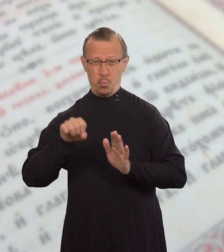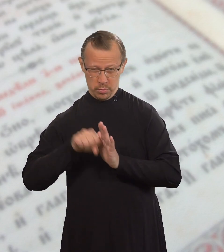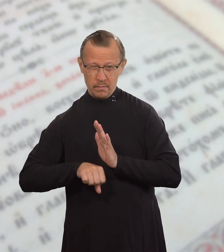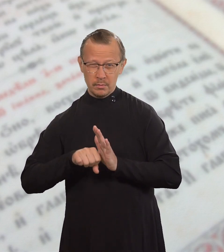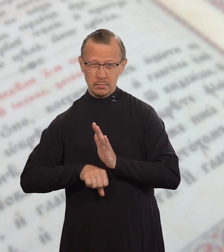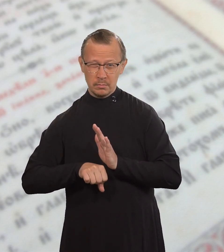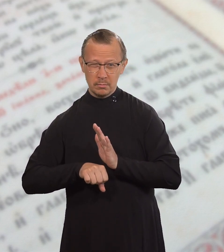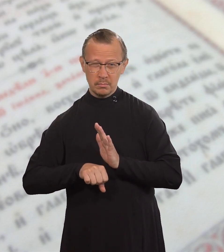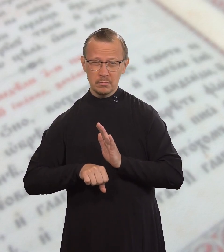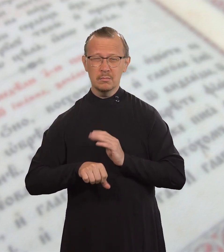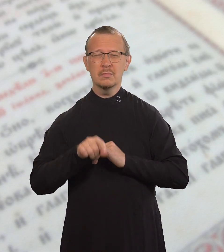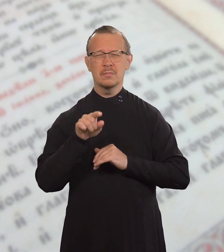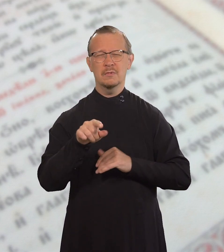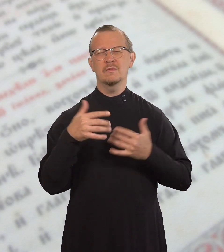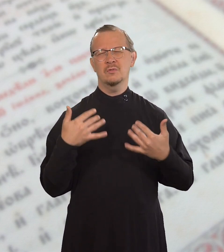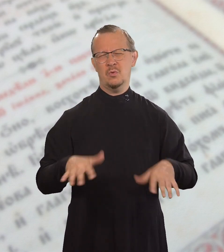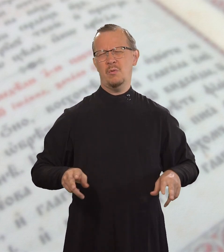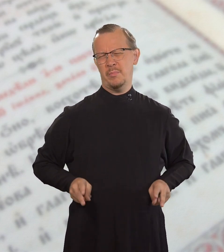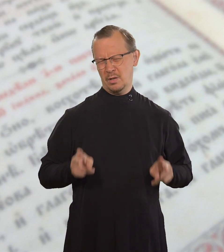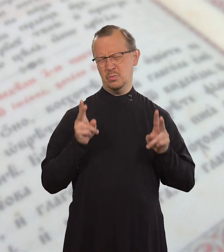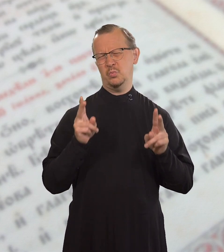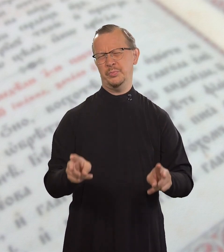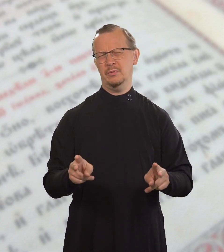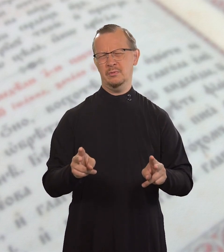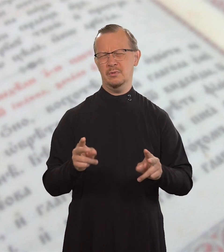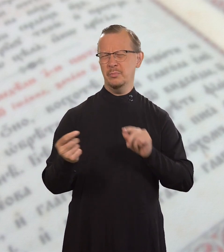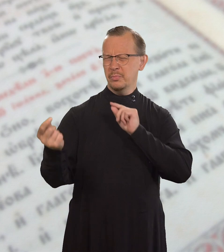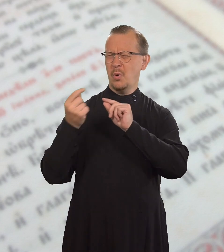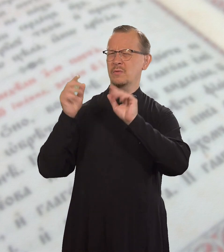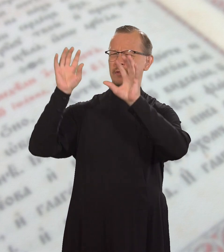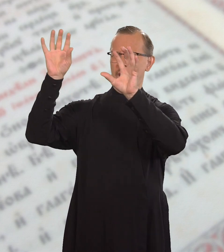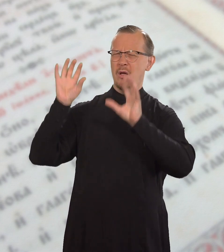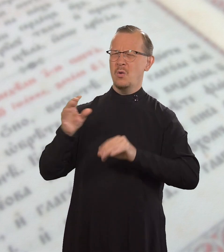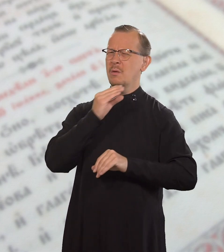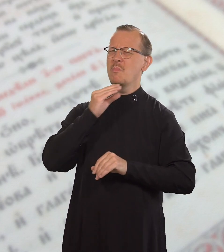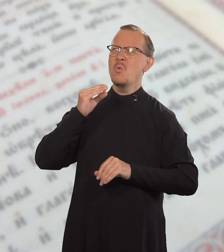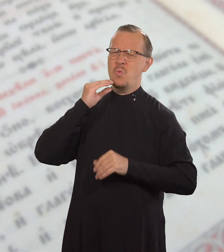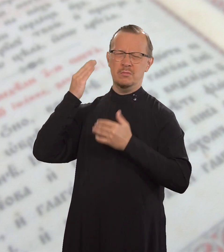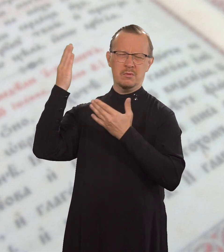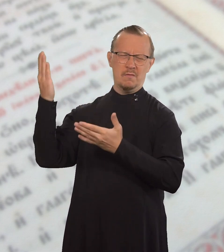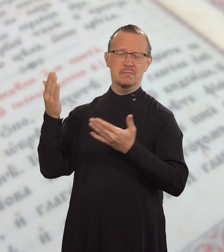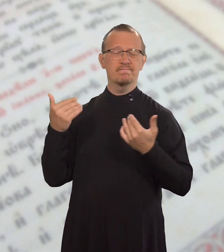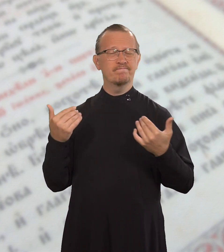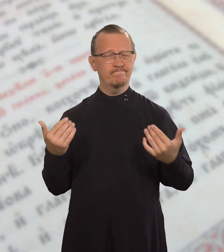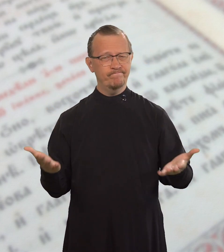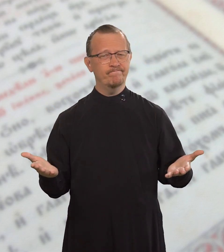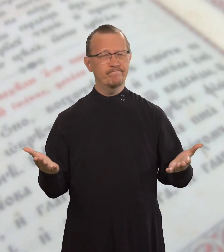но убиваешь, ты все равно стал преступником перед Законом.